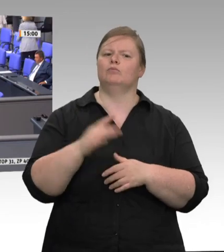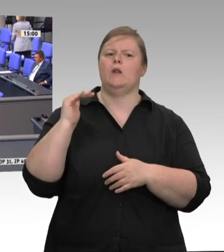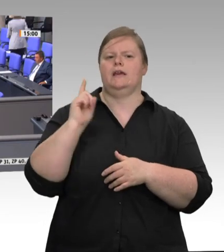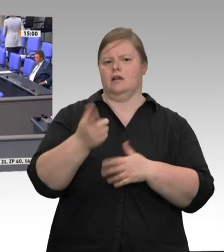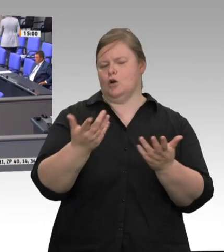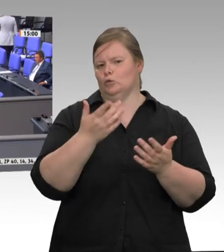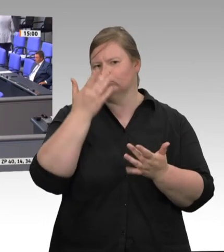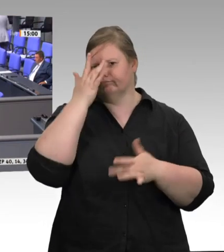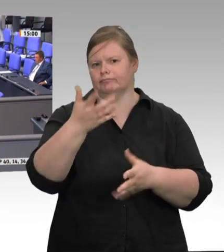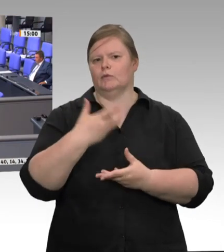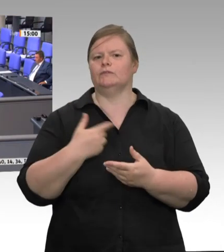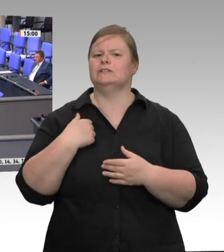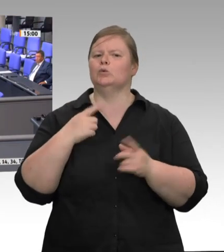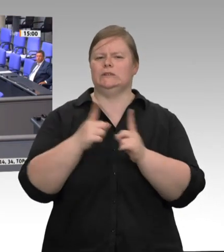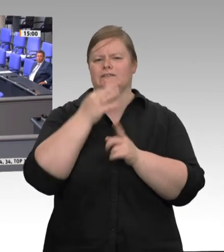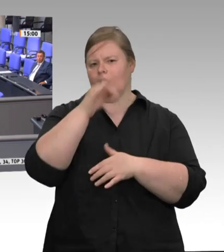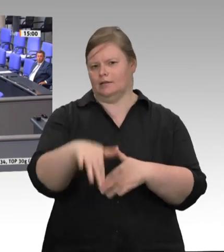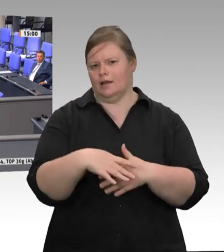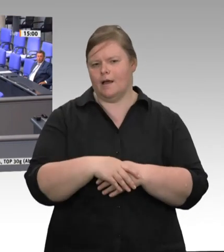kann es ganz kurz machen. – Herr Straubinger,